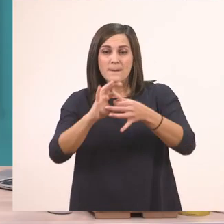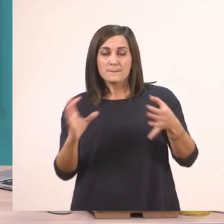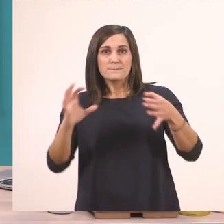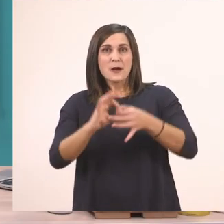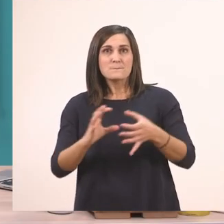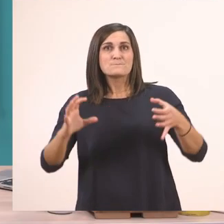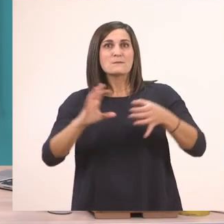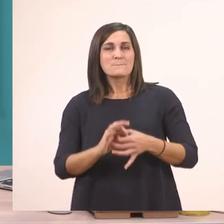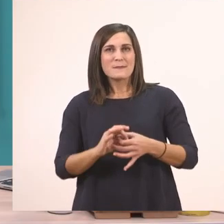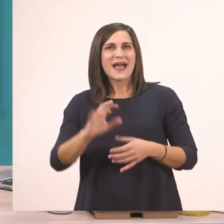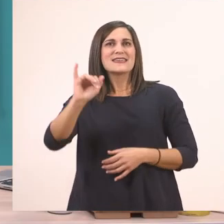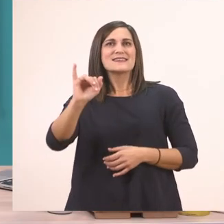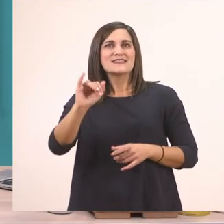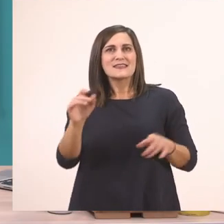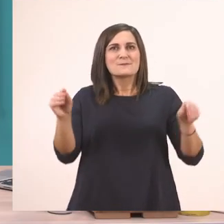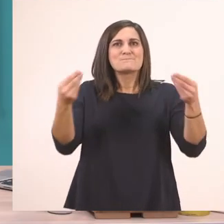πώς ακούγονται, πώς φωνάζουν.